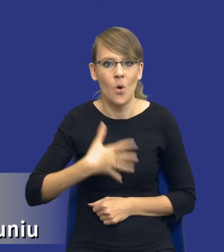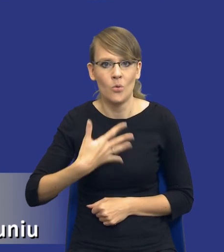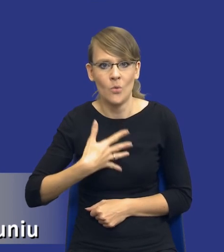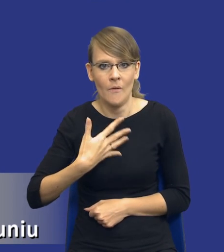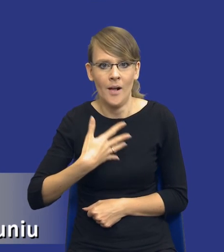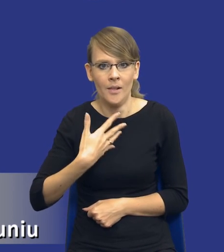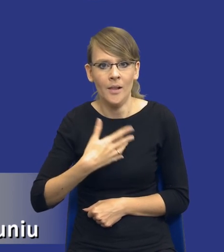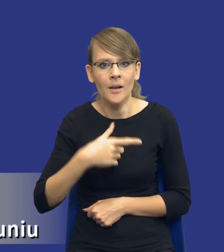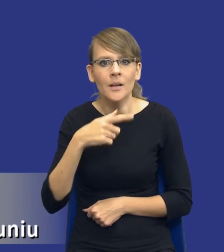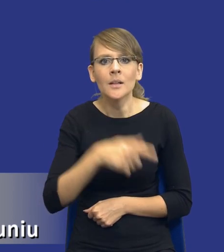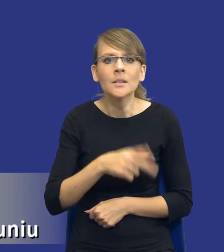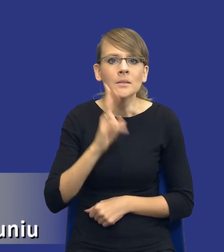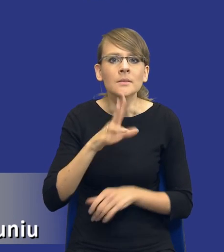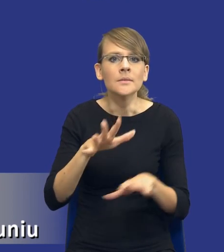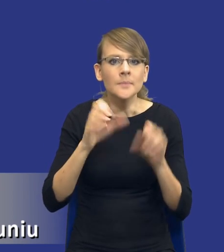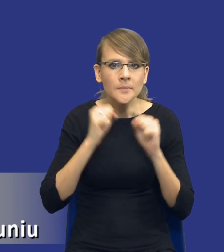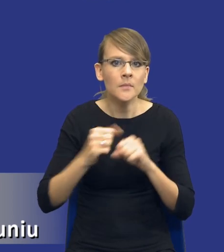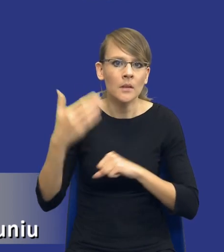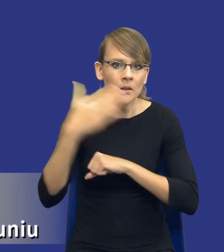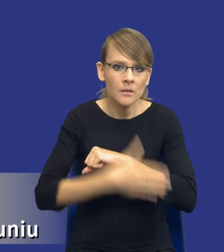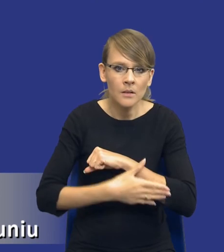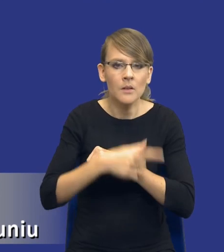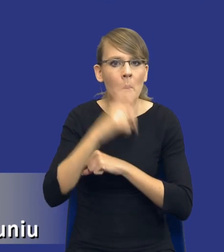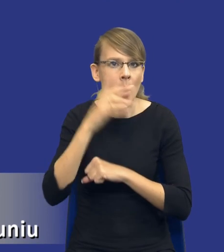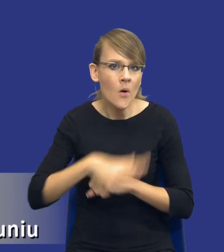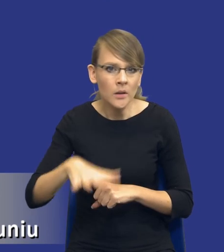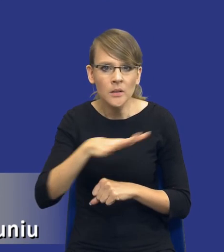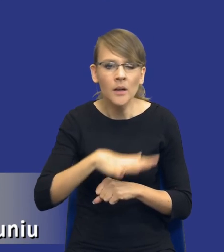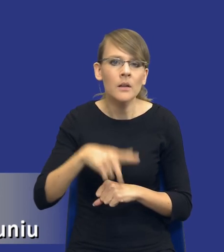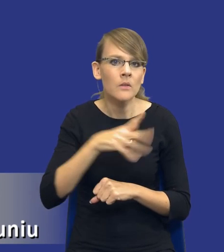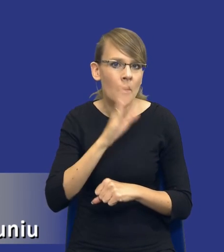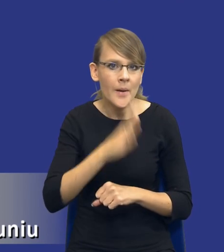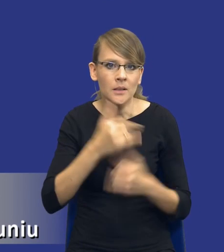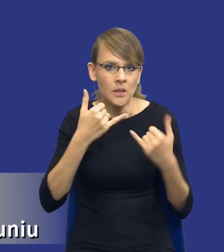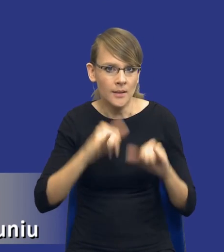odbiorców końcowych przedmiotu zamówienia typu społeczeństwo. W związku z tym